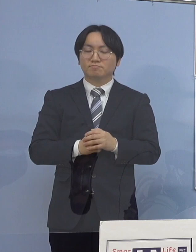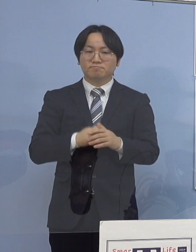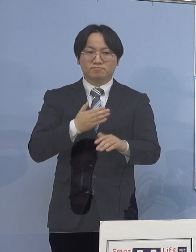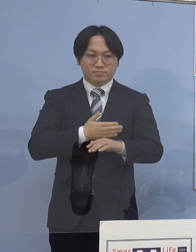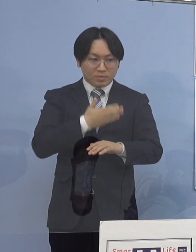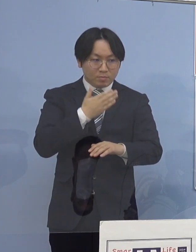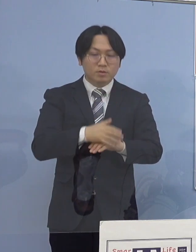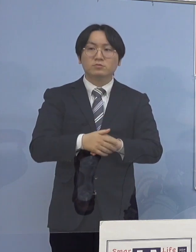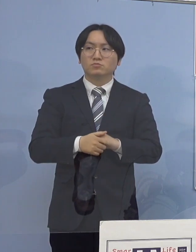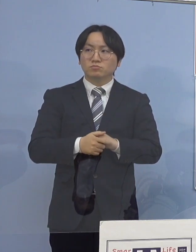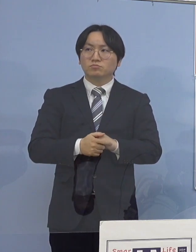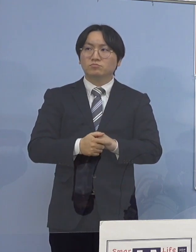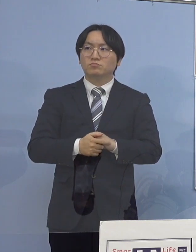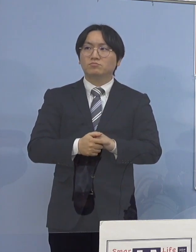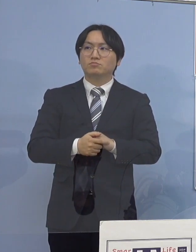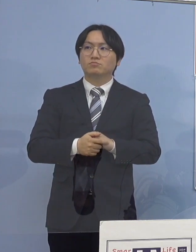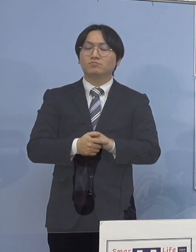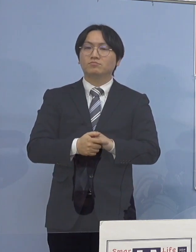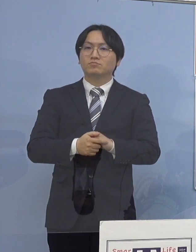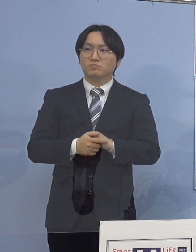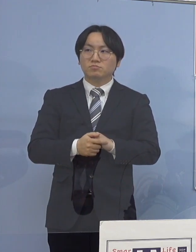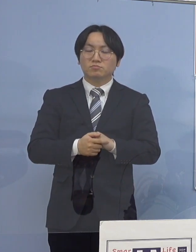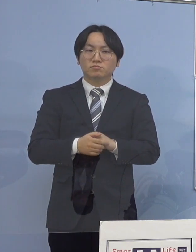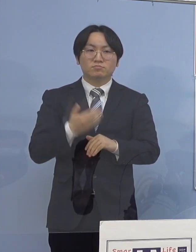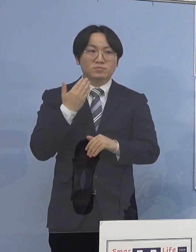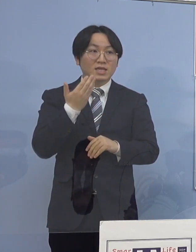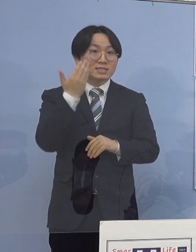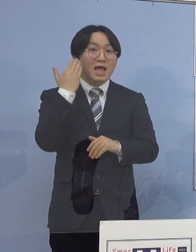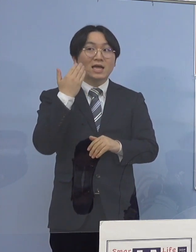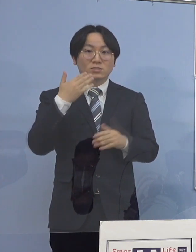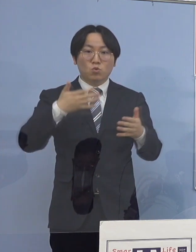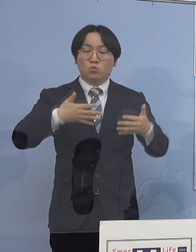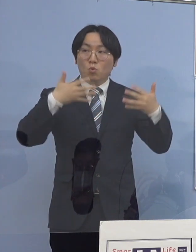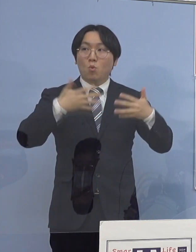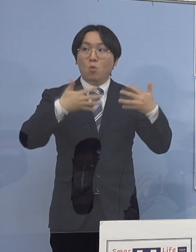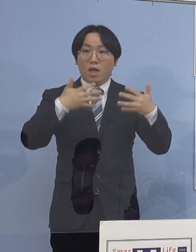（徳島新聞社） 先ほどの動画に関してなんですが これは最近作られたものですか